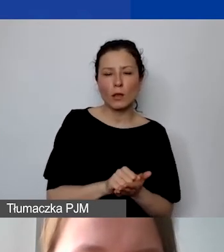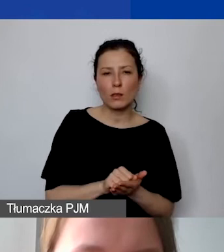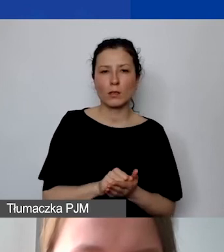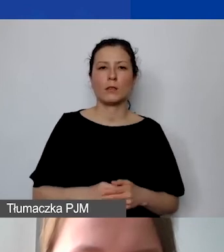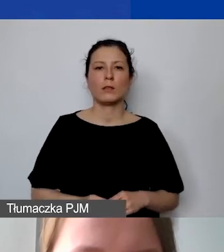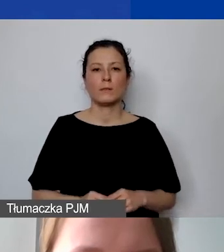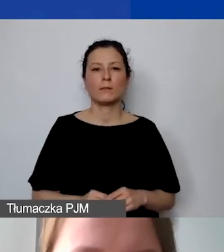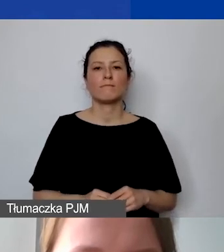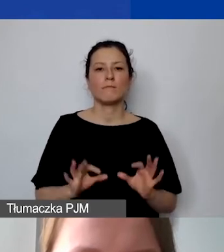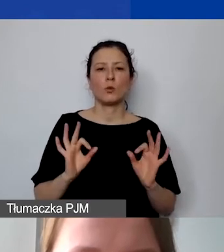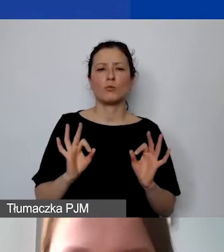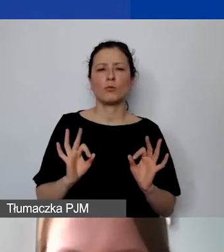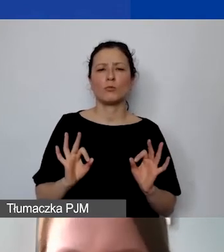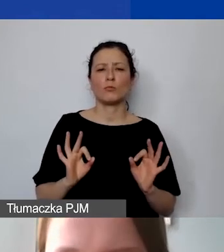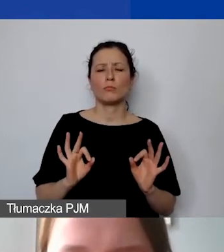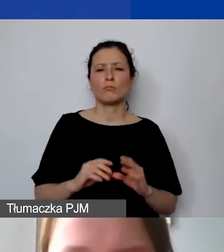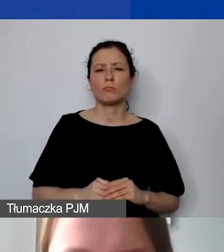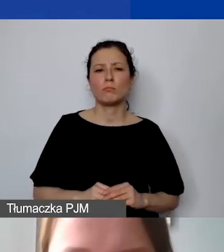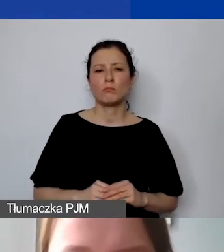Dobrze, tu mamy z wkładem.